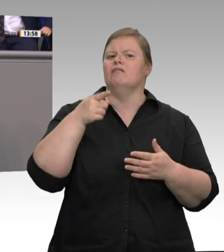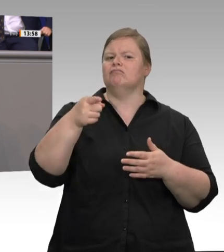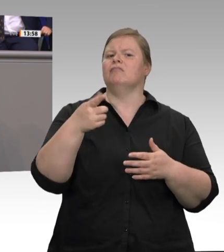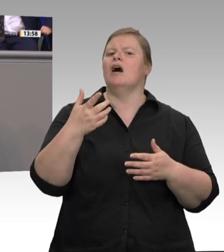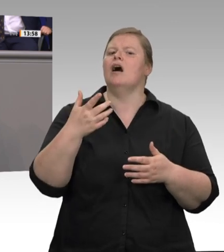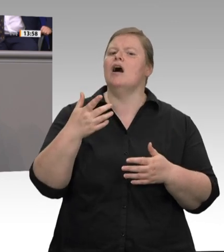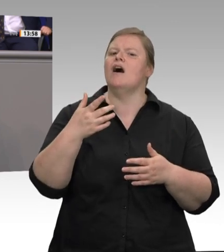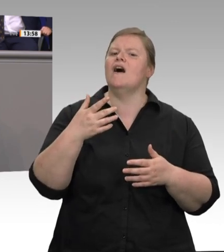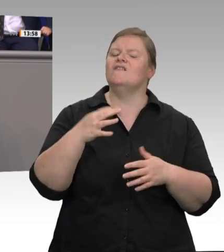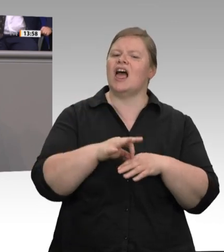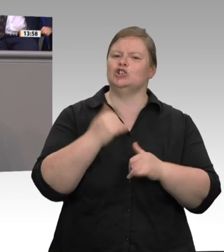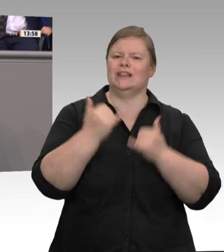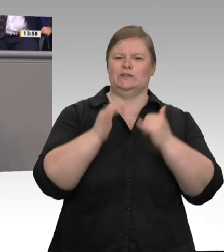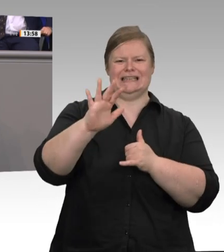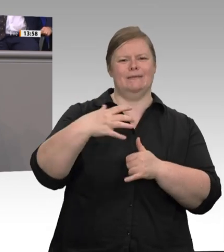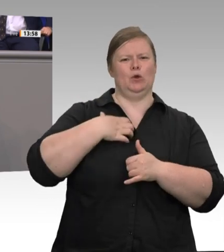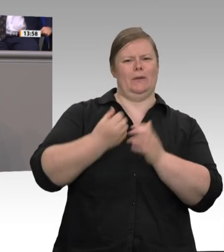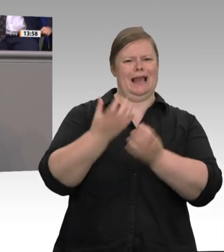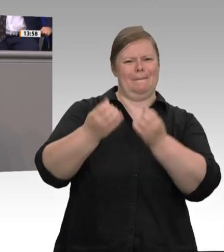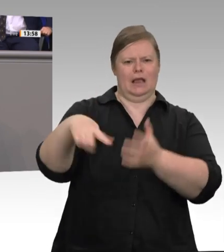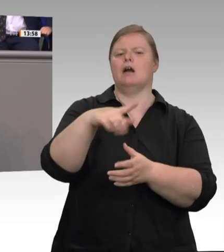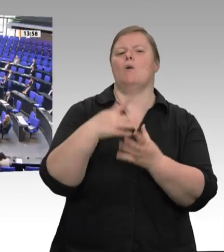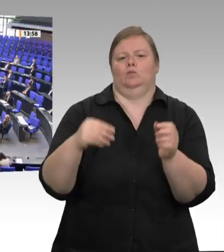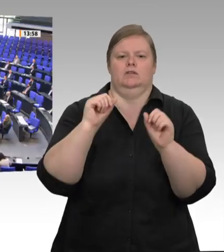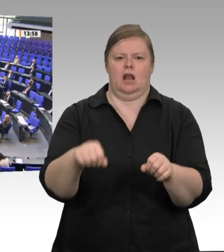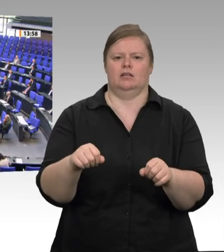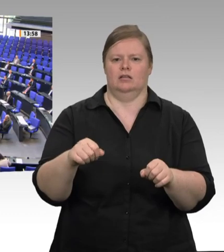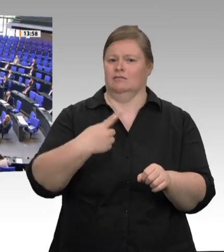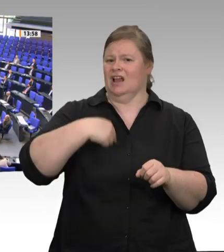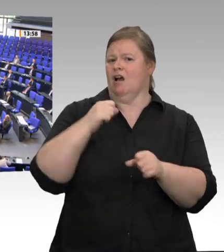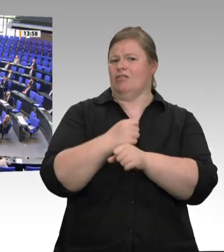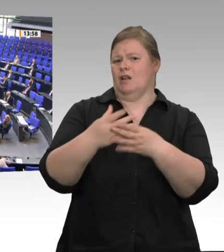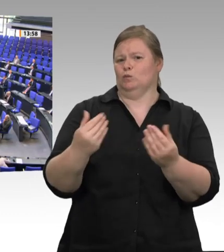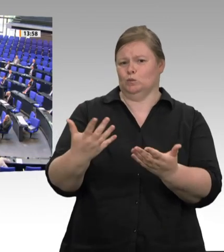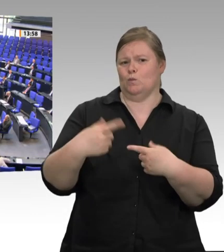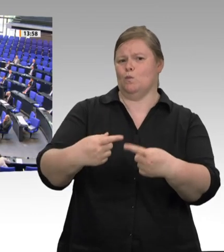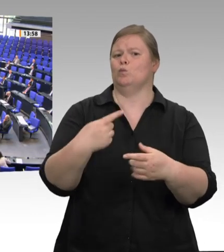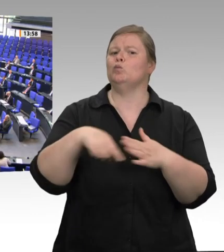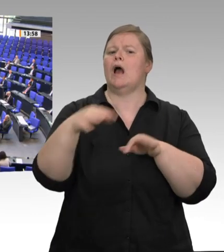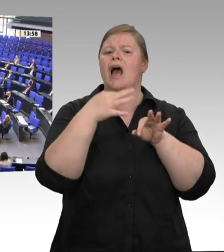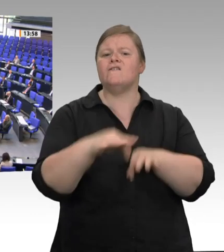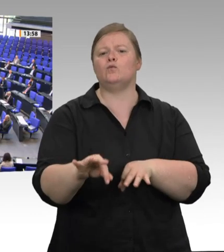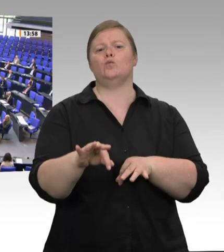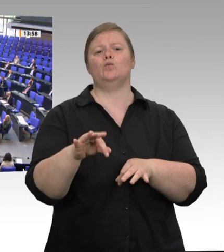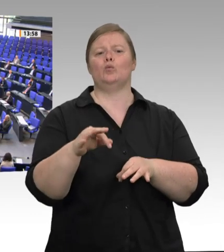muss man jetzt die Systemfrage stellen. Auch die weiteren Forderungen aus dem Kabinettsbeschluss